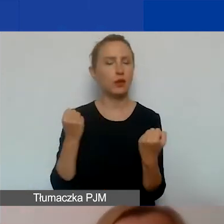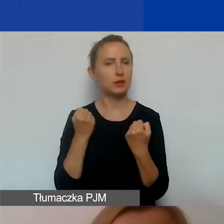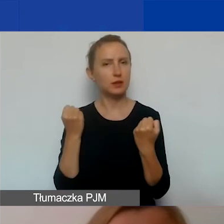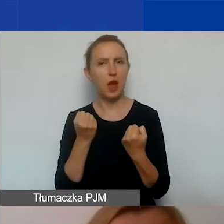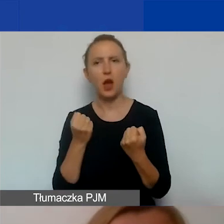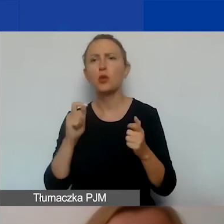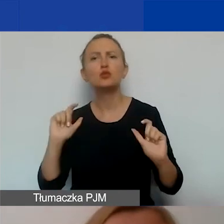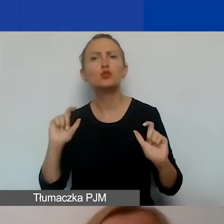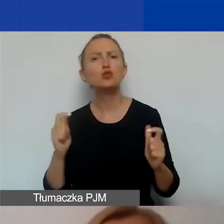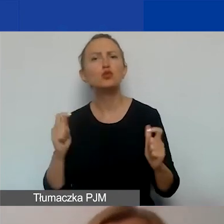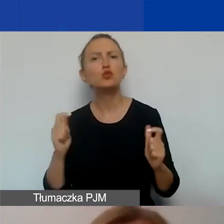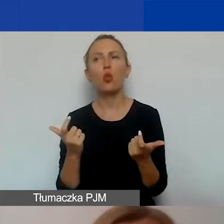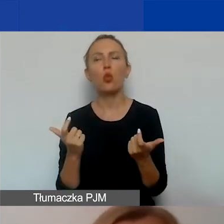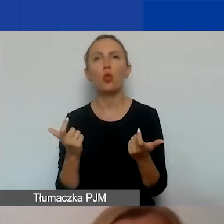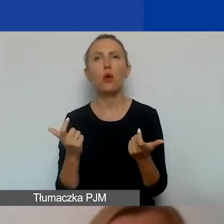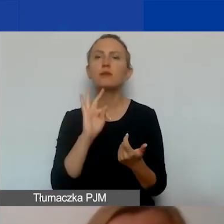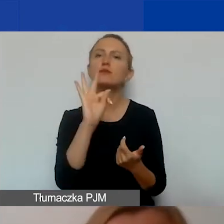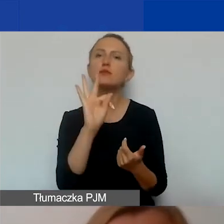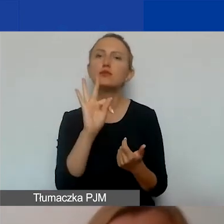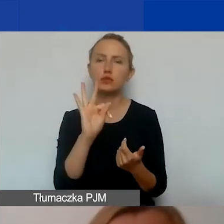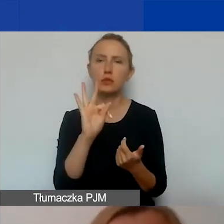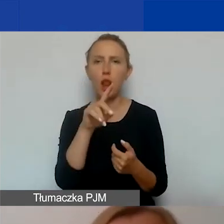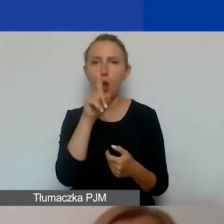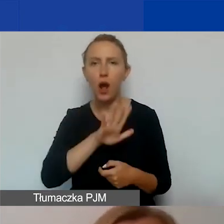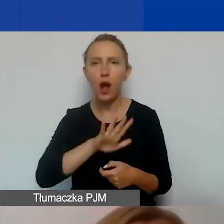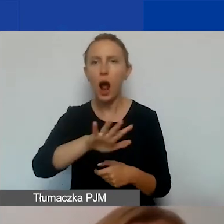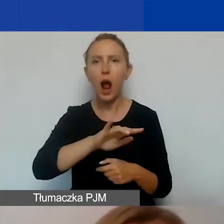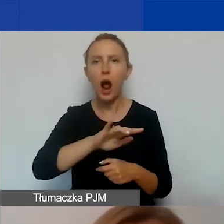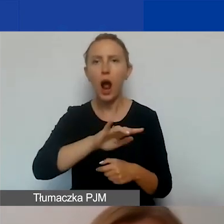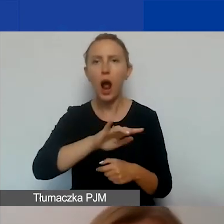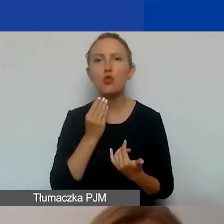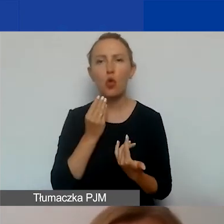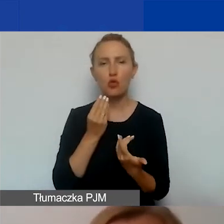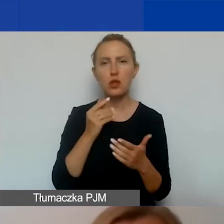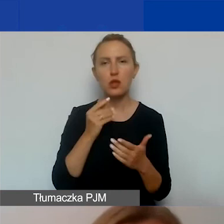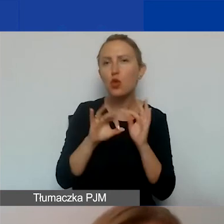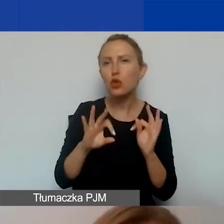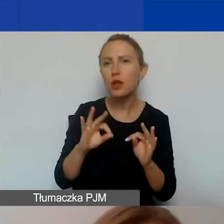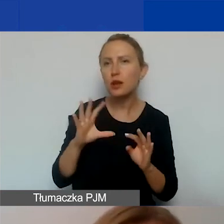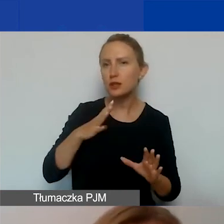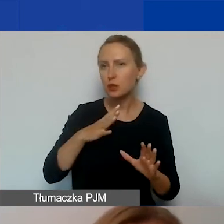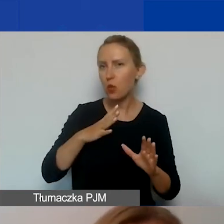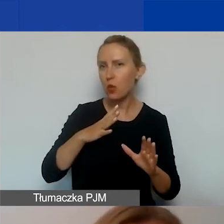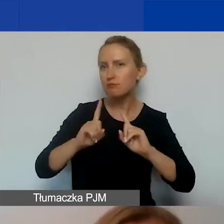Czyli co dzieje się w waszej wspólnocie lokalnej, jak dotychczas była prowadzona narracja dotycząca tego tematu?